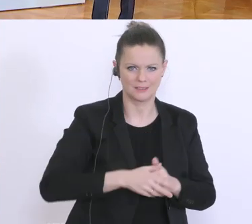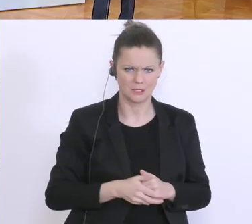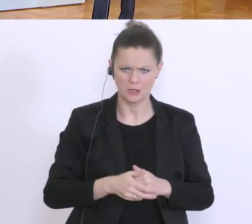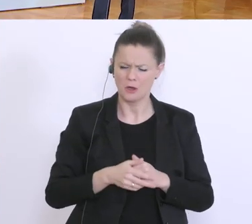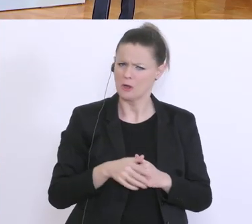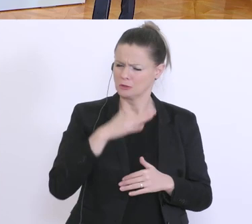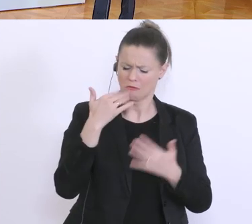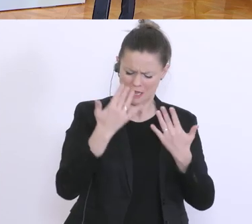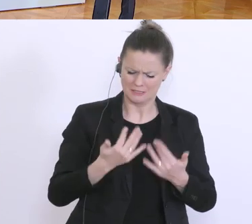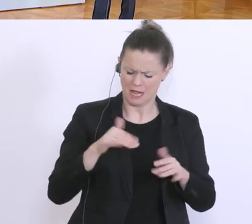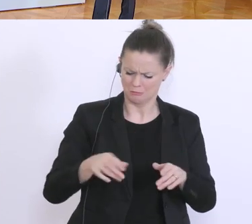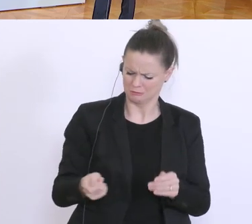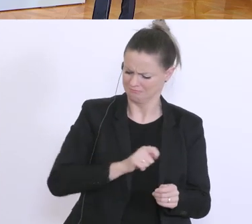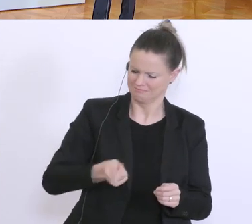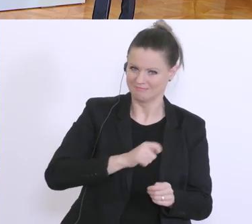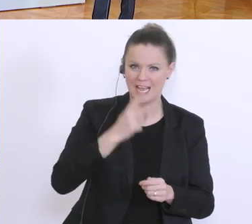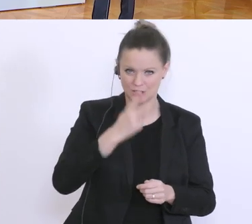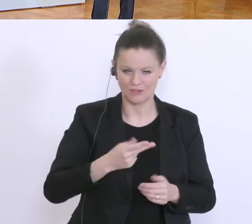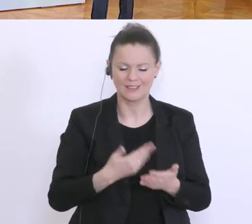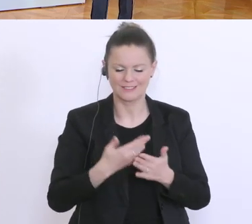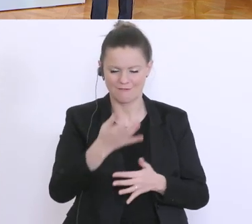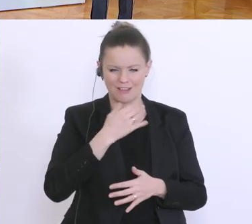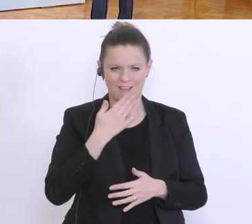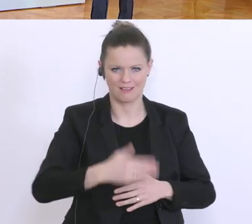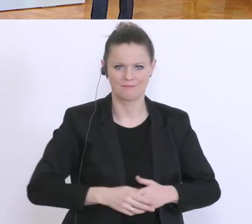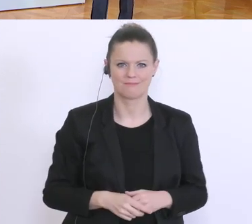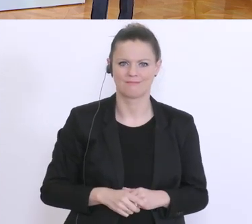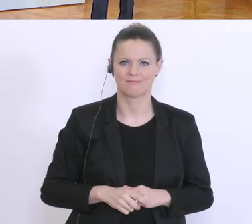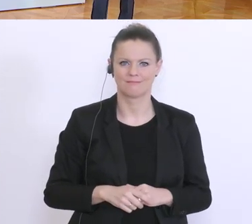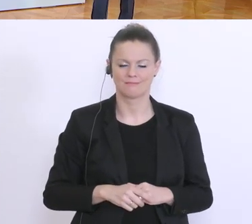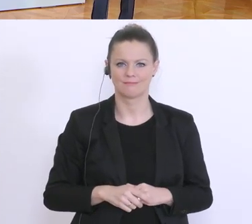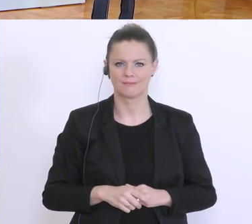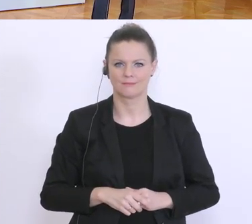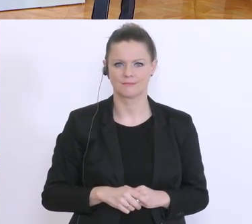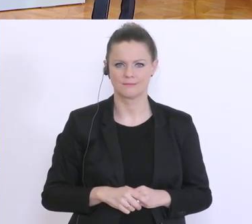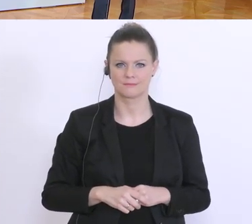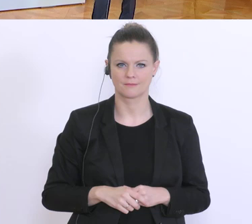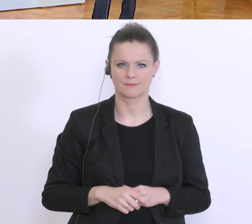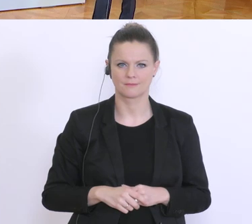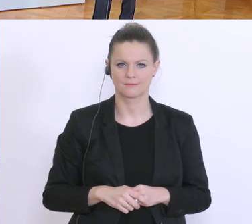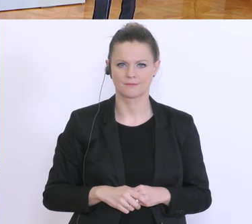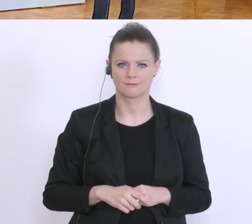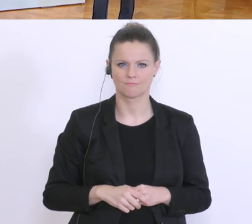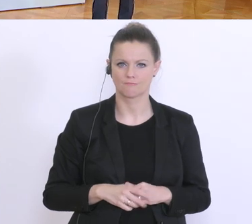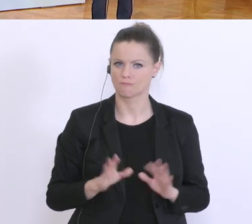Drum die Nachfrage, Danke vielmals. So, ich glaube ich habe alles.